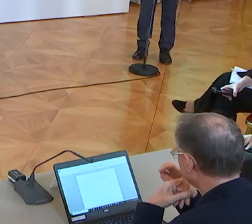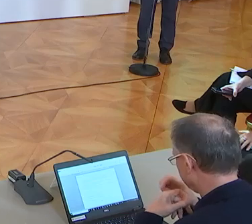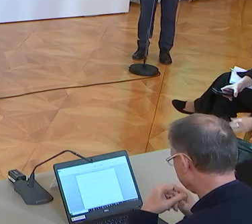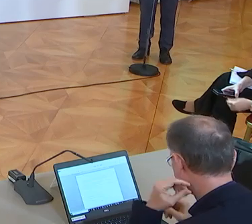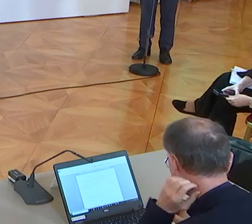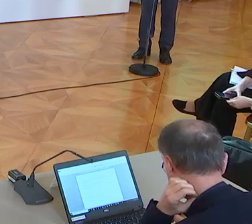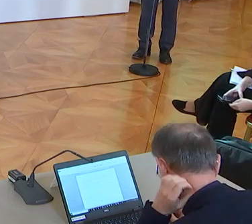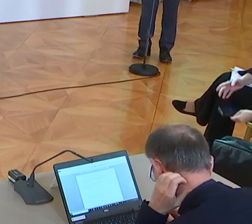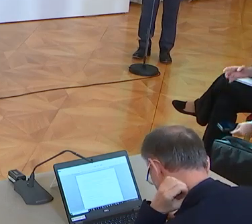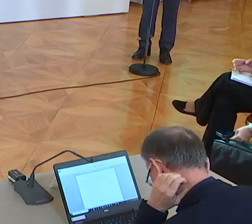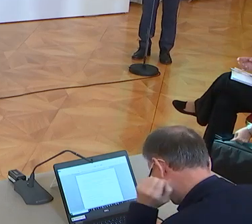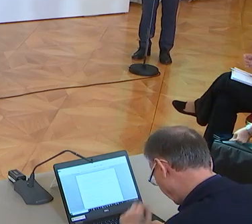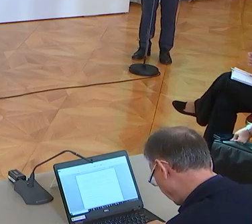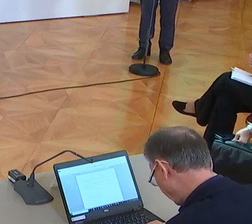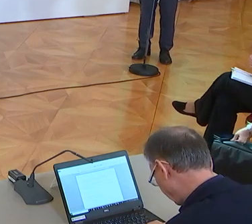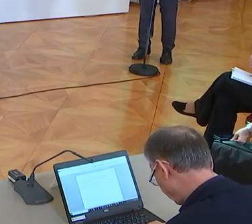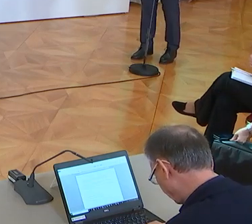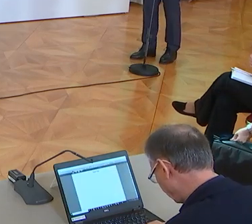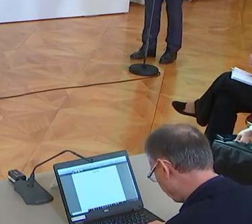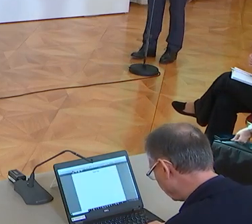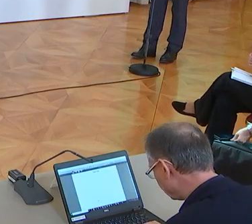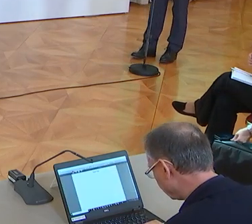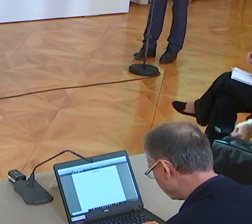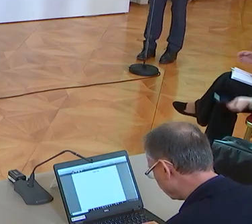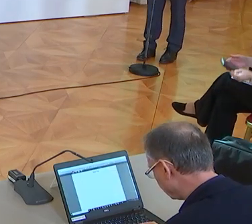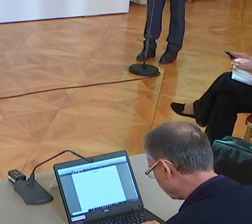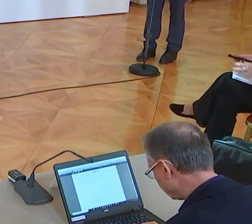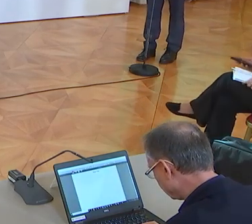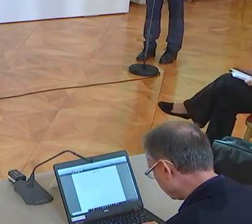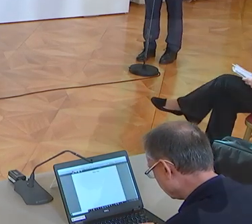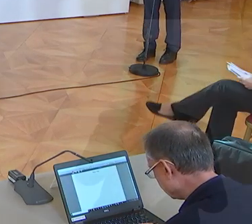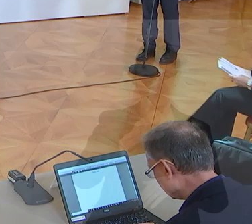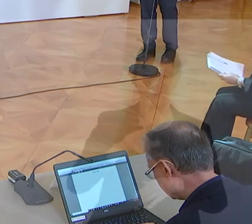Bundesminister Gernot Blümel und dem stellvertretenden Spartenobmann Robert Zadrazil, Herr Finanzminister bitte?